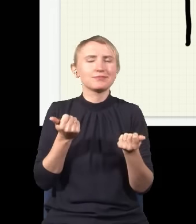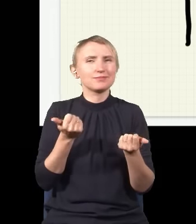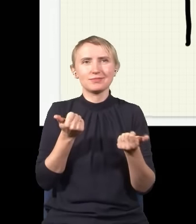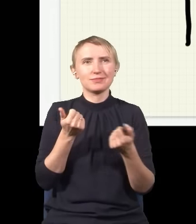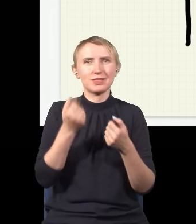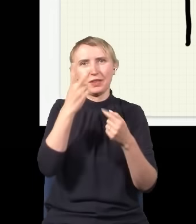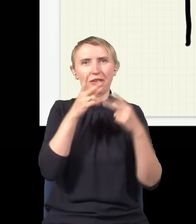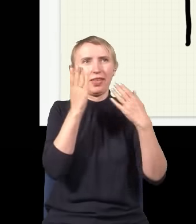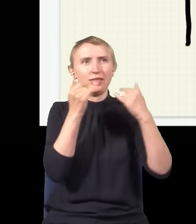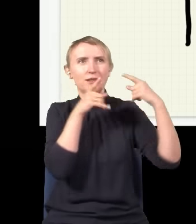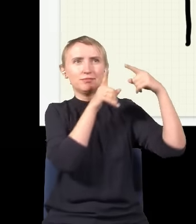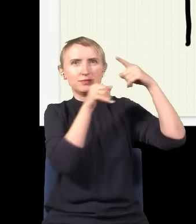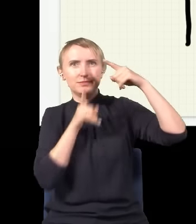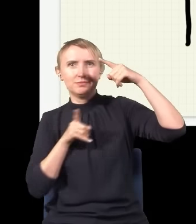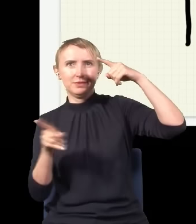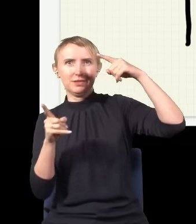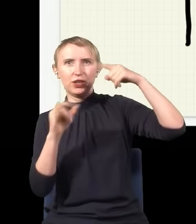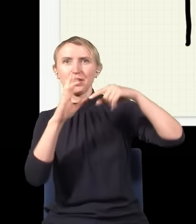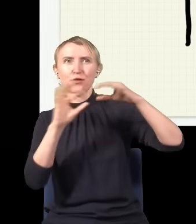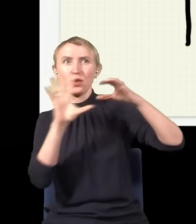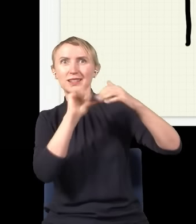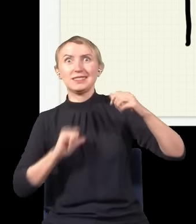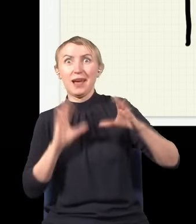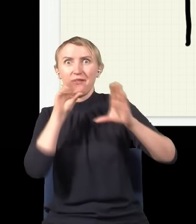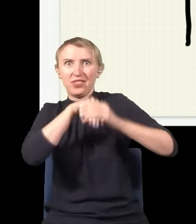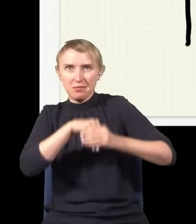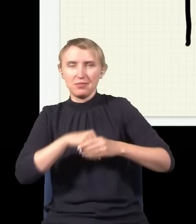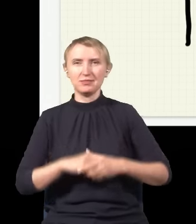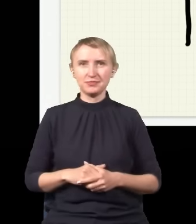przechodził dwiema drogami, interferował sam ze sobą, czyli nakładał się sam ze sobą,